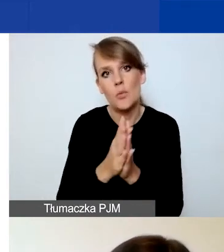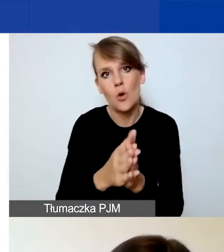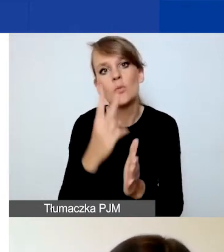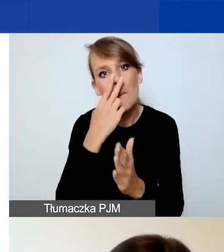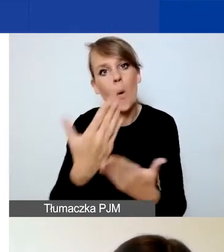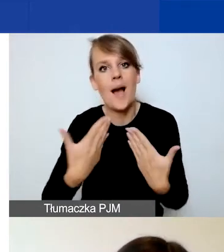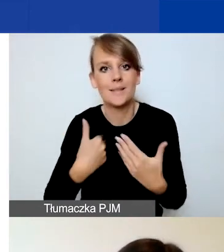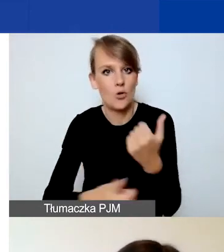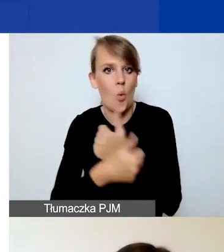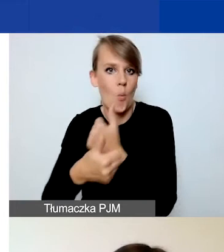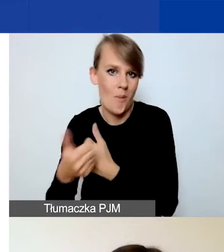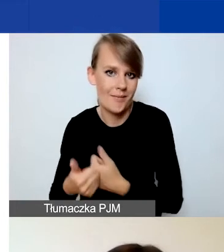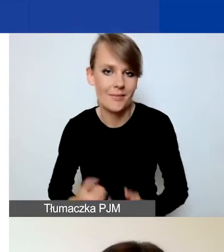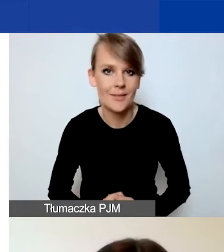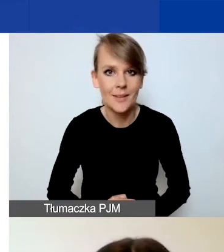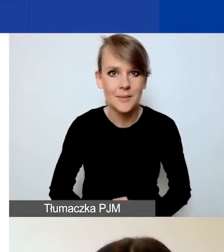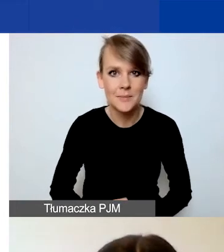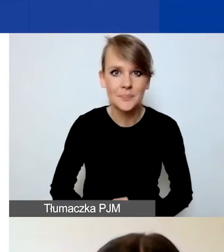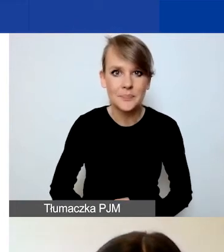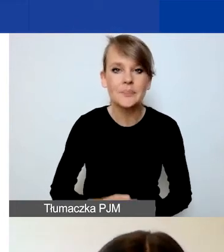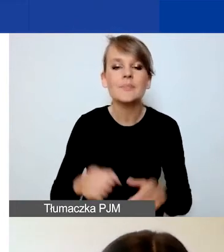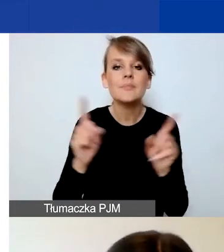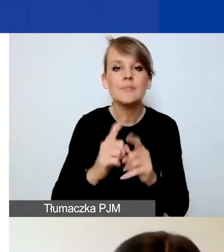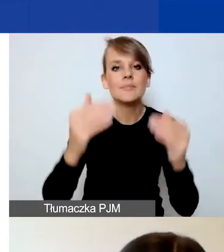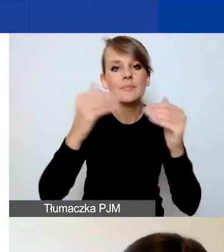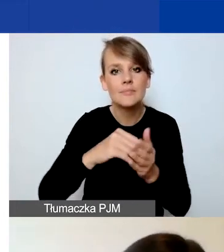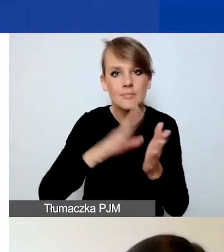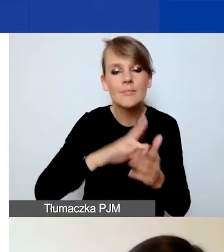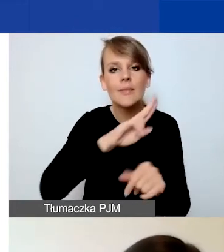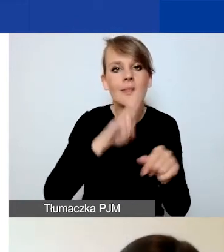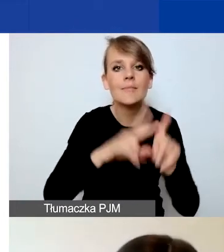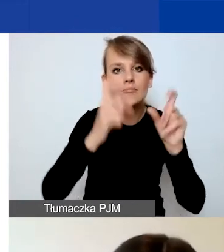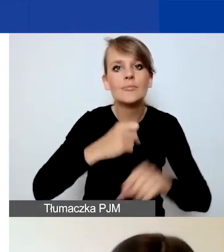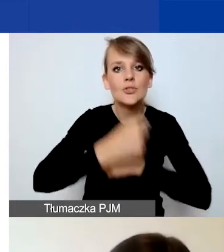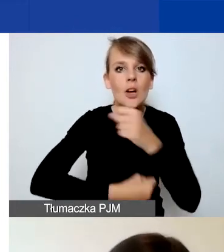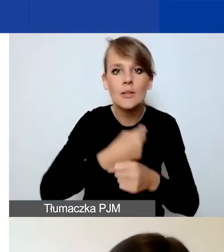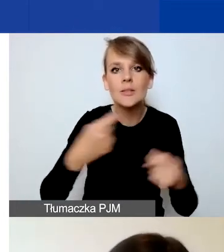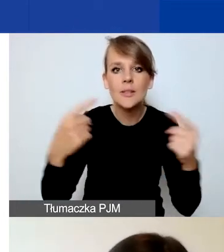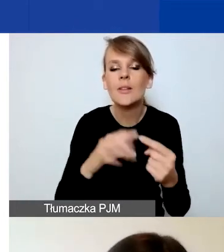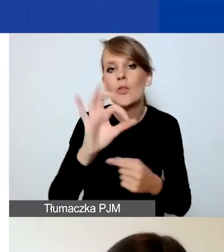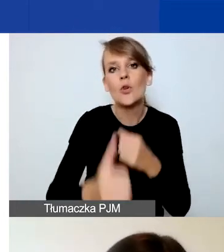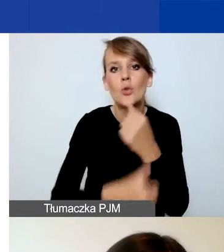Prosimy również o podanie daty rozpoczęcia działalności zgodnie z państwa dokumentem rejestrowym.